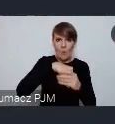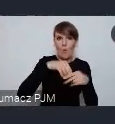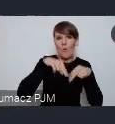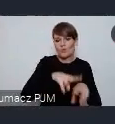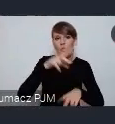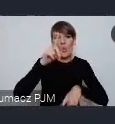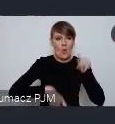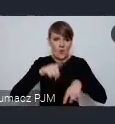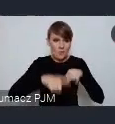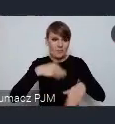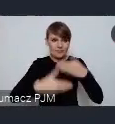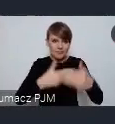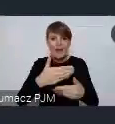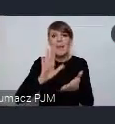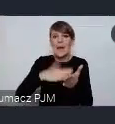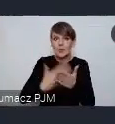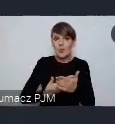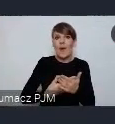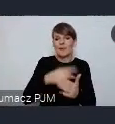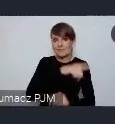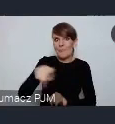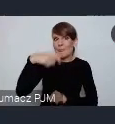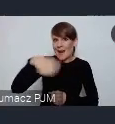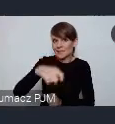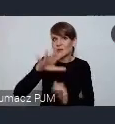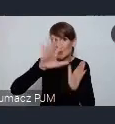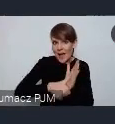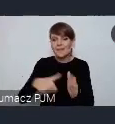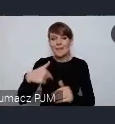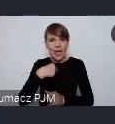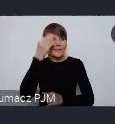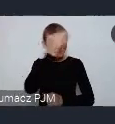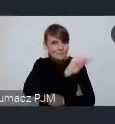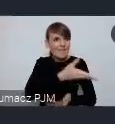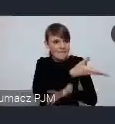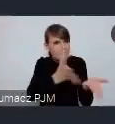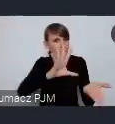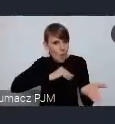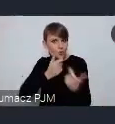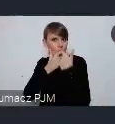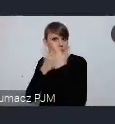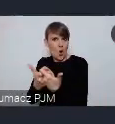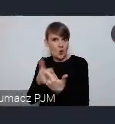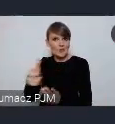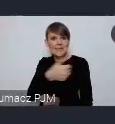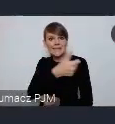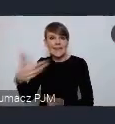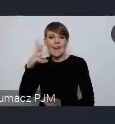I na przykład Prezydenci tych miast dowiedzieli się ode mnie, że mogą sieć zgłaszać do tego cyklu WUF w Twoim mieście